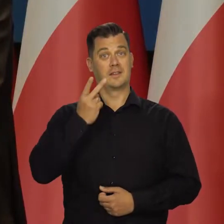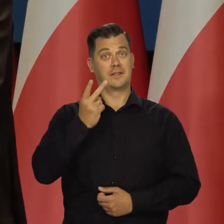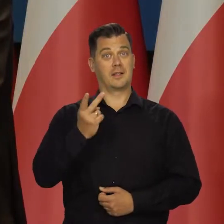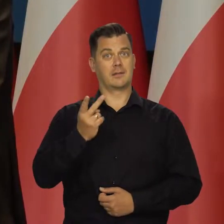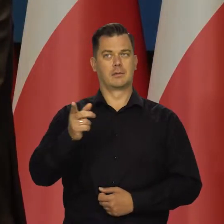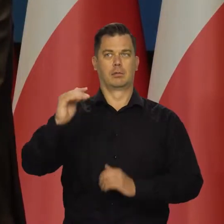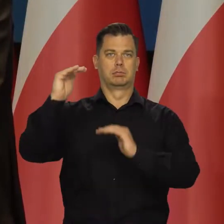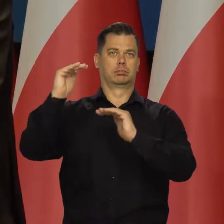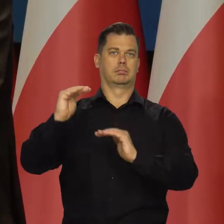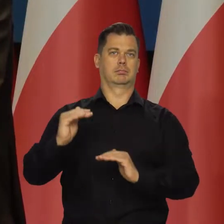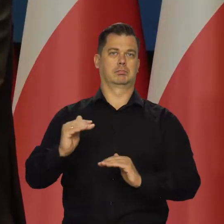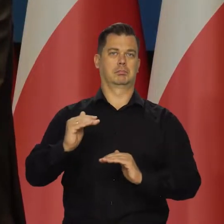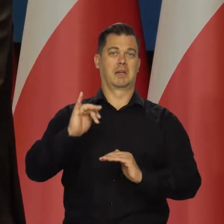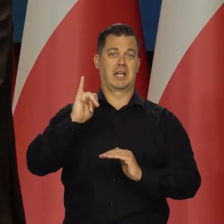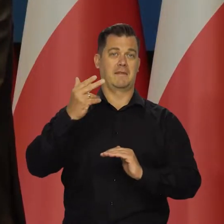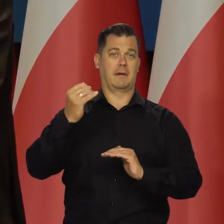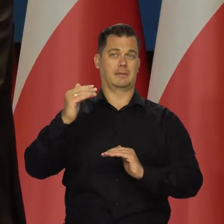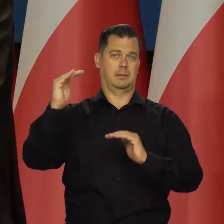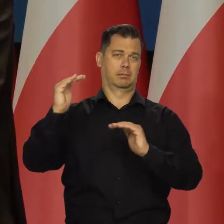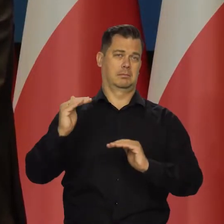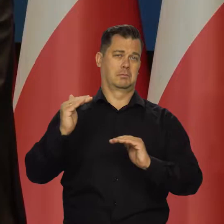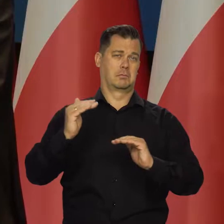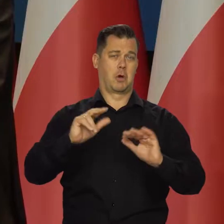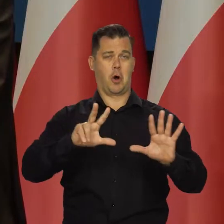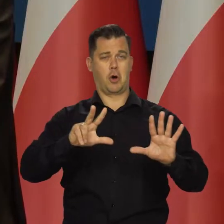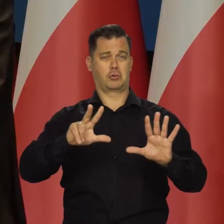Widzimy, że mielibyśmy inflację jednocyfrową